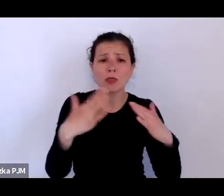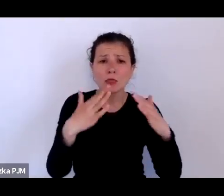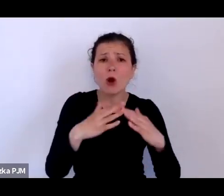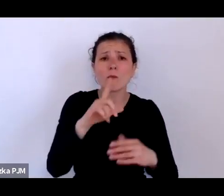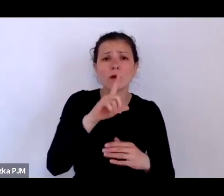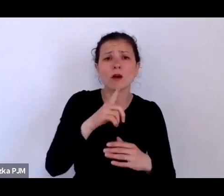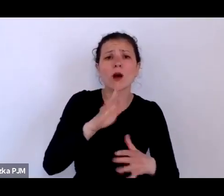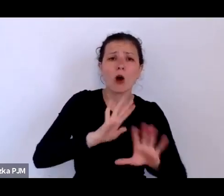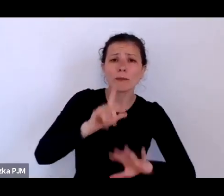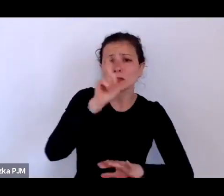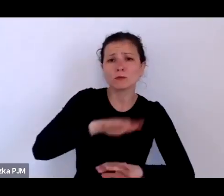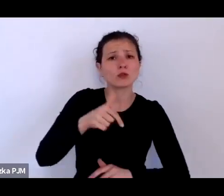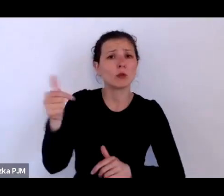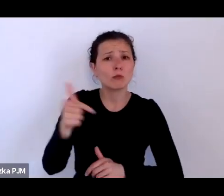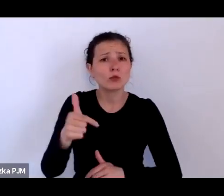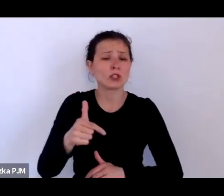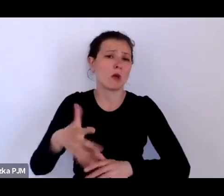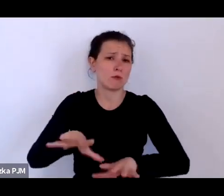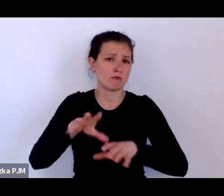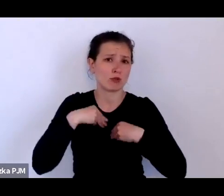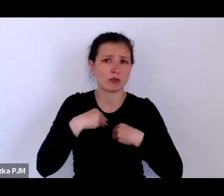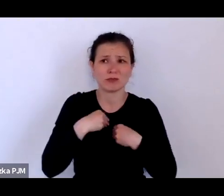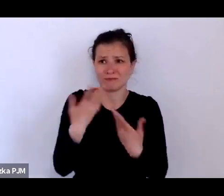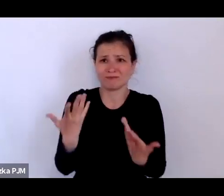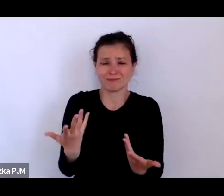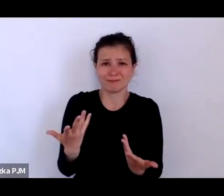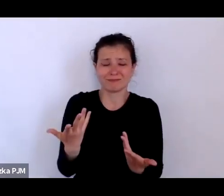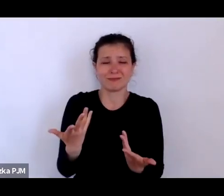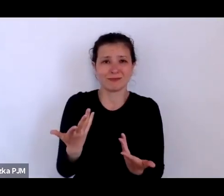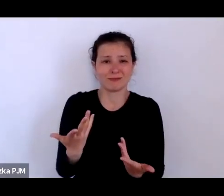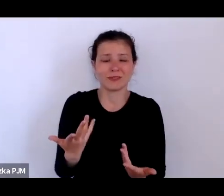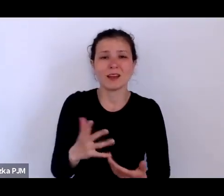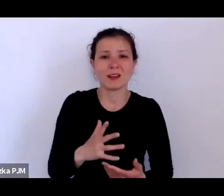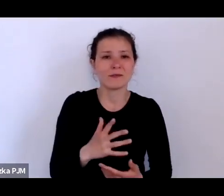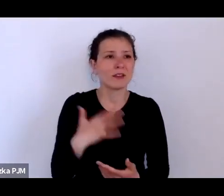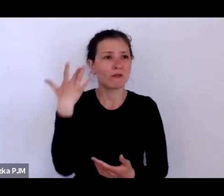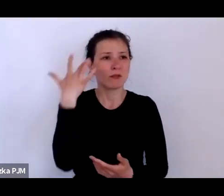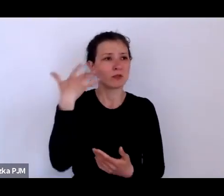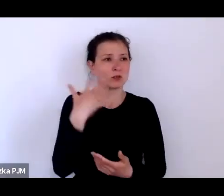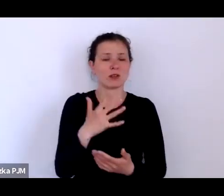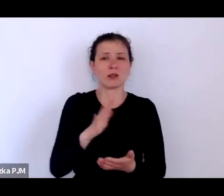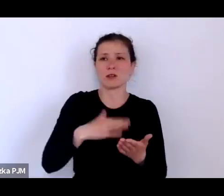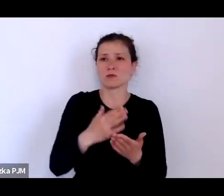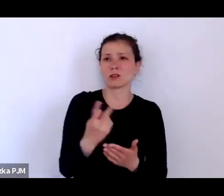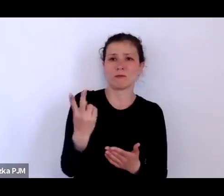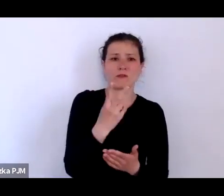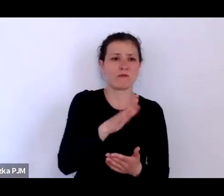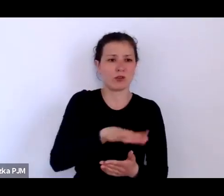to proszę sobie wyobrazić, że są dwoje dzieci gdzieś tam właśnie odnajduje w różnych miejscach